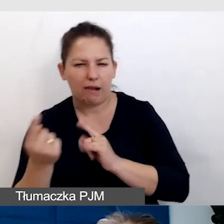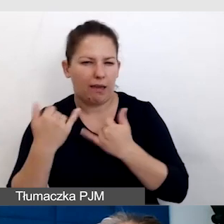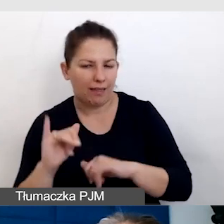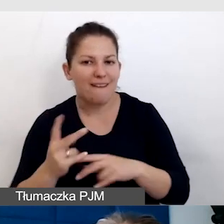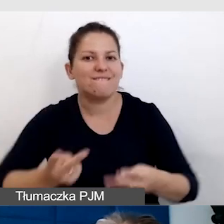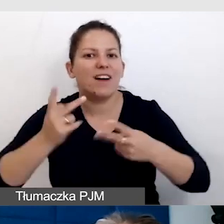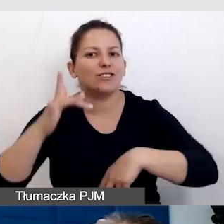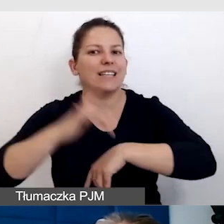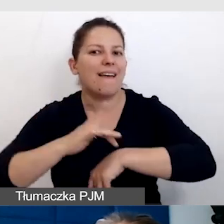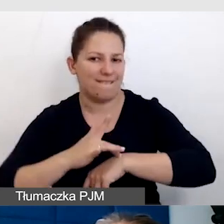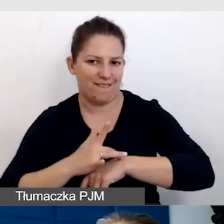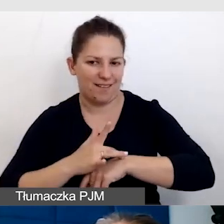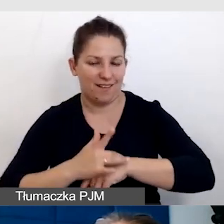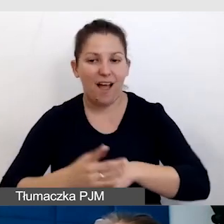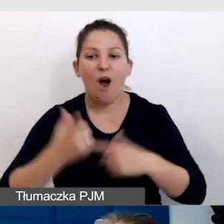Najważniejsze jest to, że osoby niewidome,